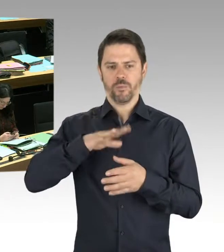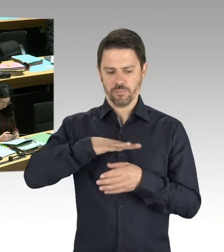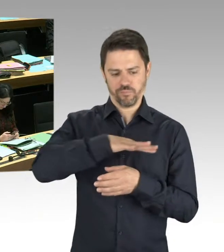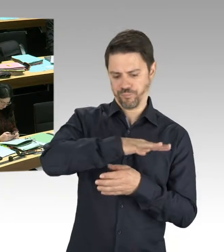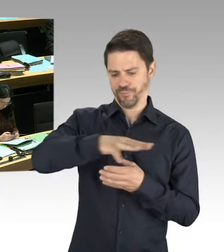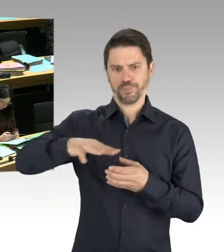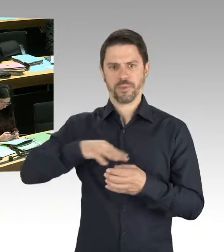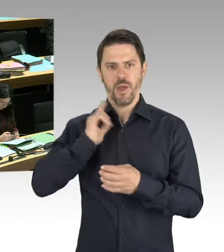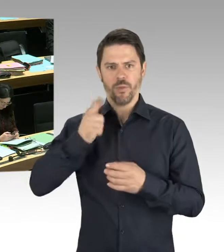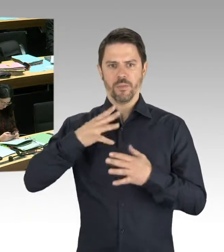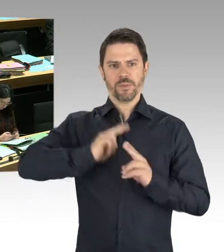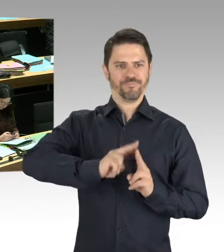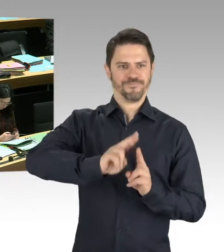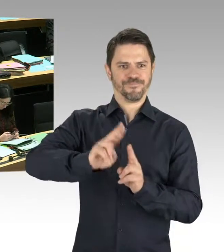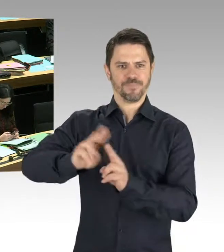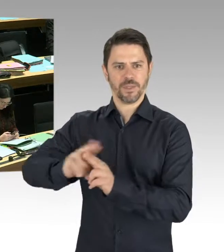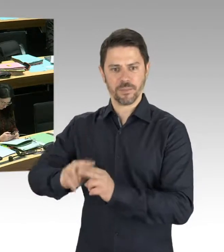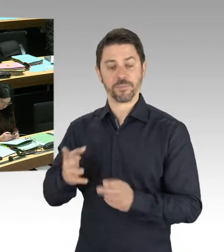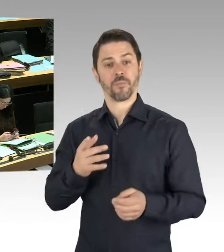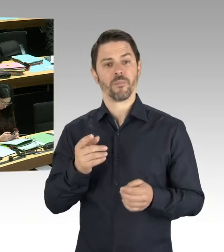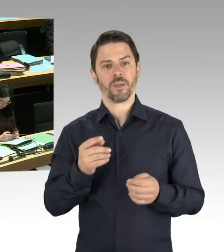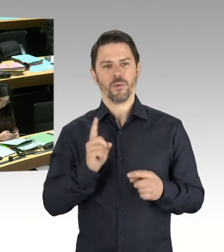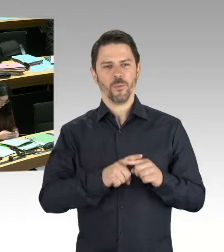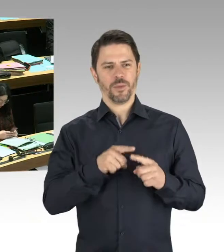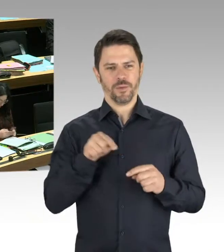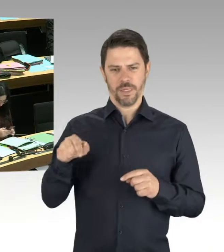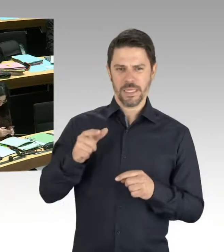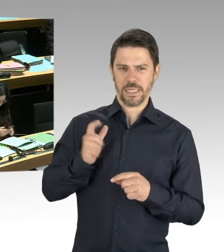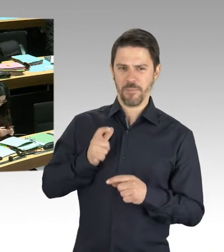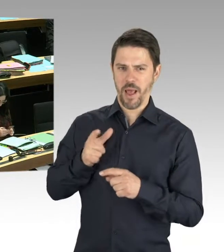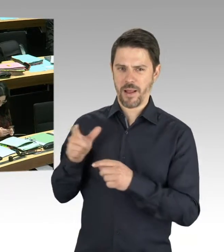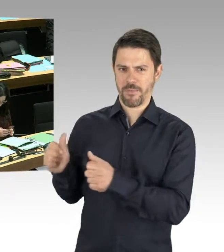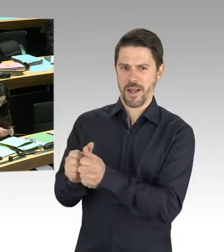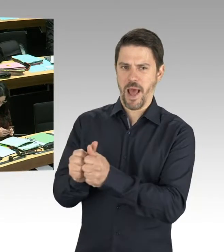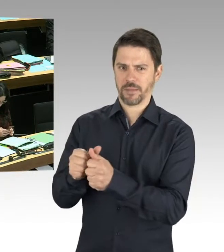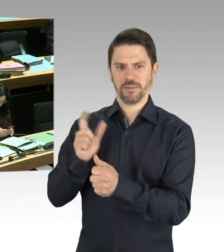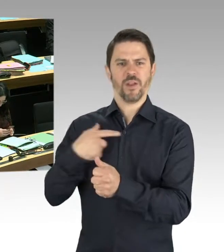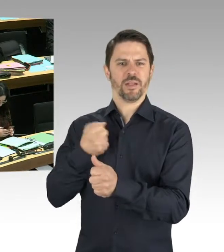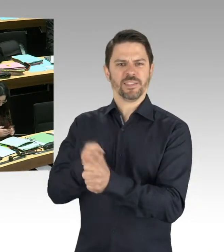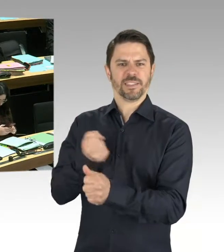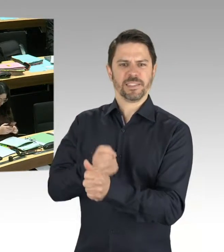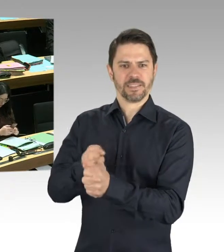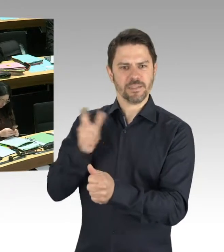Der Vorschlag des Parkmanagers, der jetzt in Rede stand, ist da nicht sehr hilfreich an dieser Stelle.